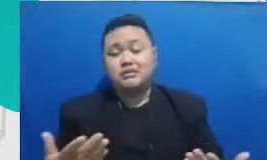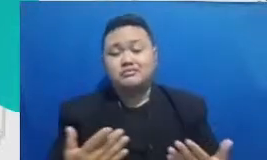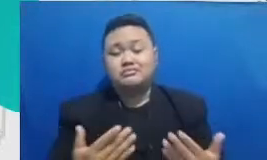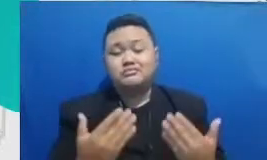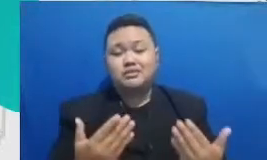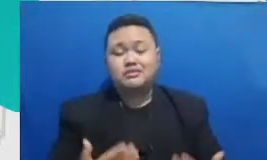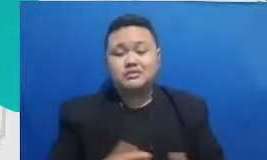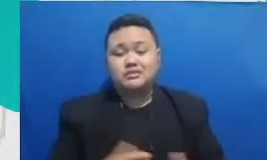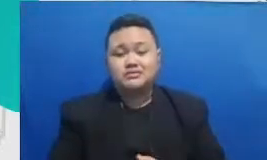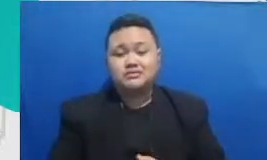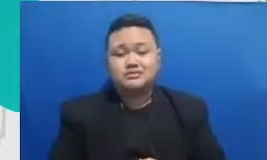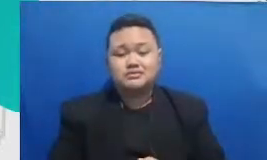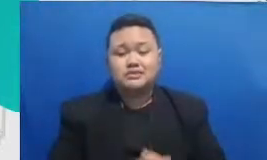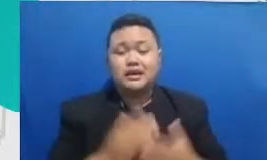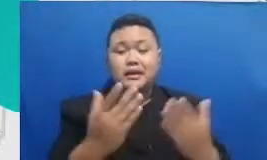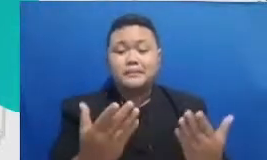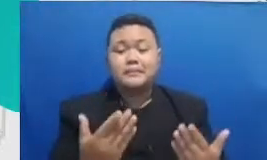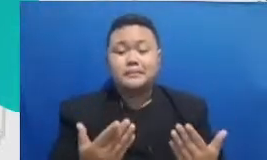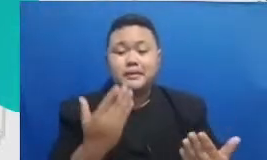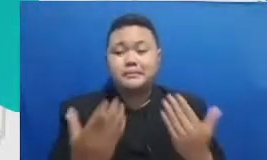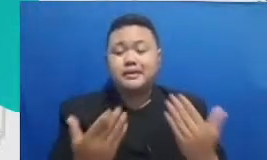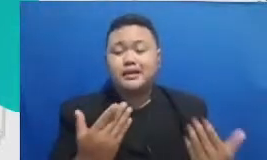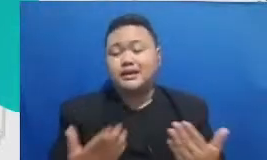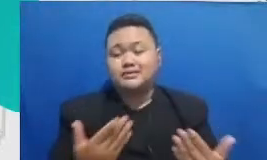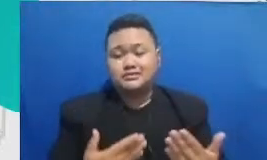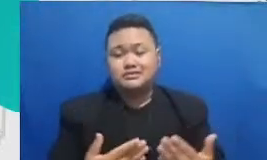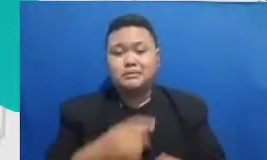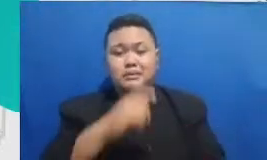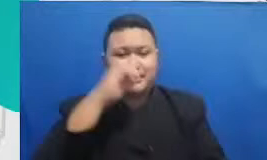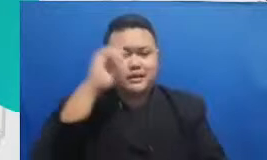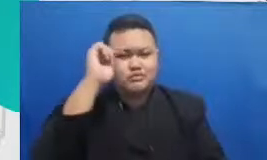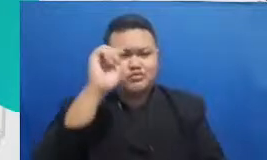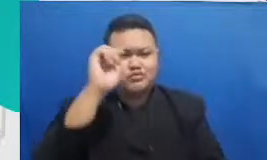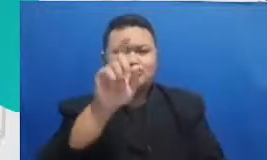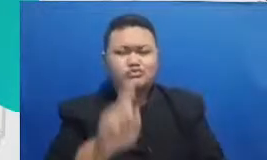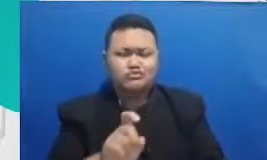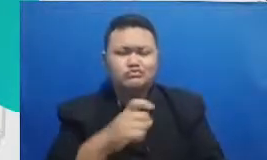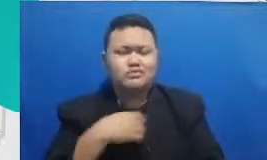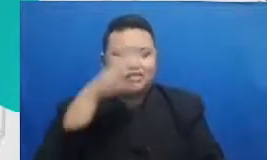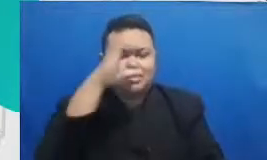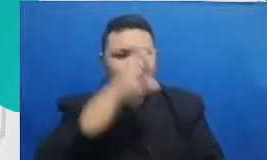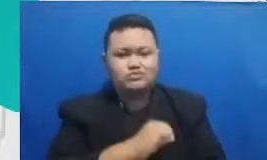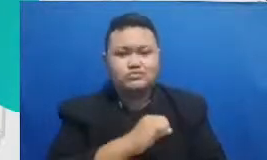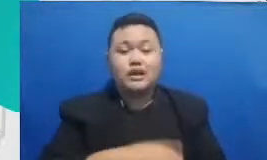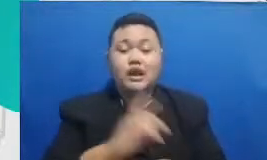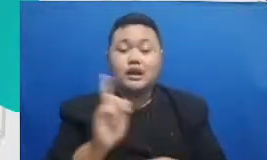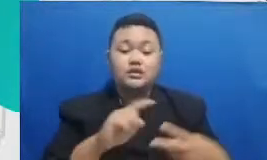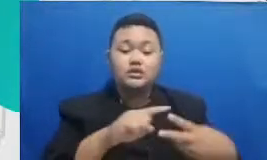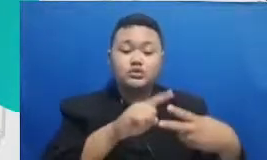dan Ibu perlu bisa kenali ada dua kategori software atau aplikasi yang Bapak dan Ibu